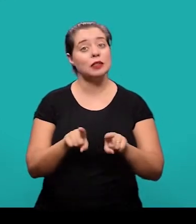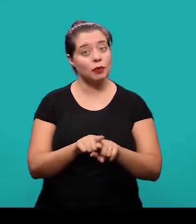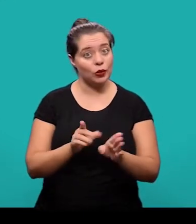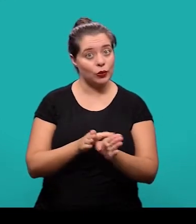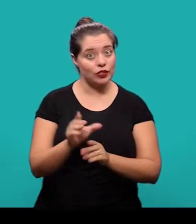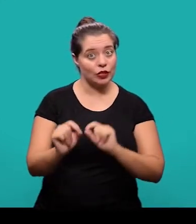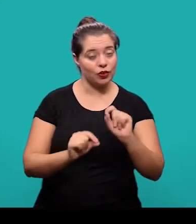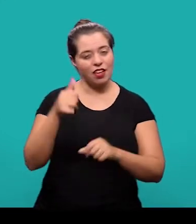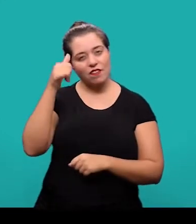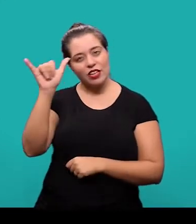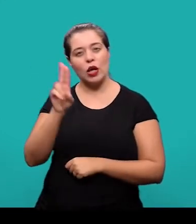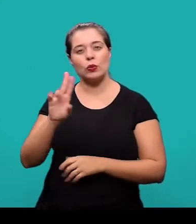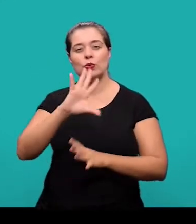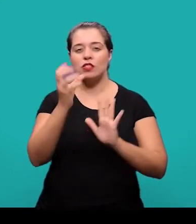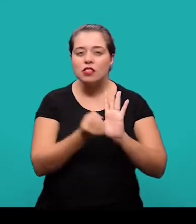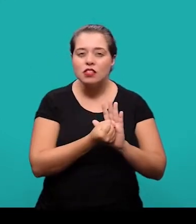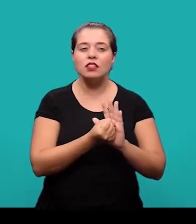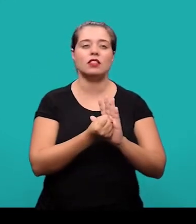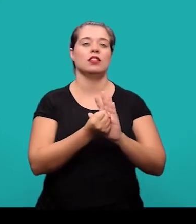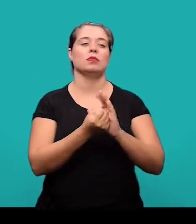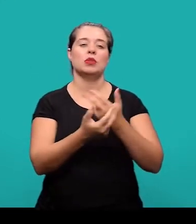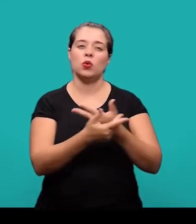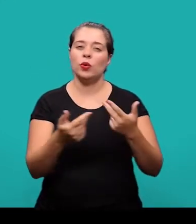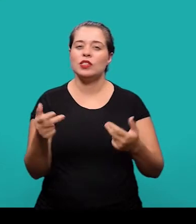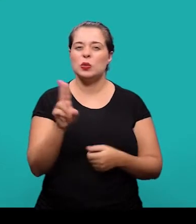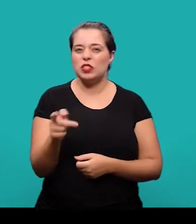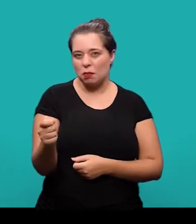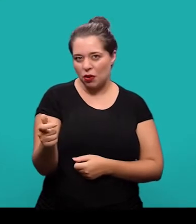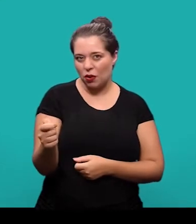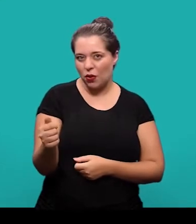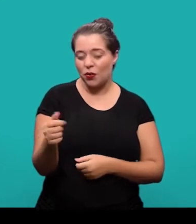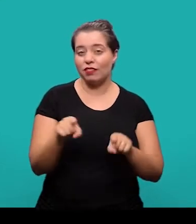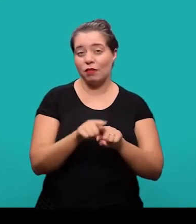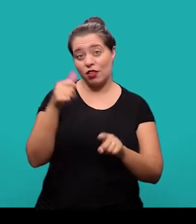Também se recomenda evitar o uso de símbolos e contrações que não sejam de uso corrente.